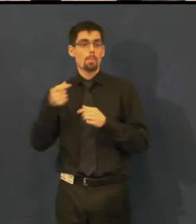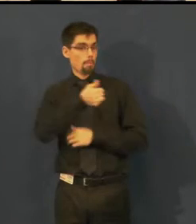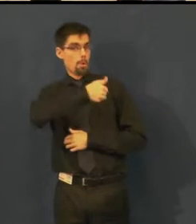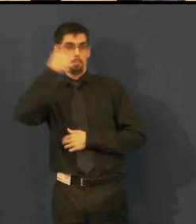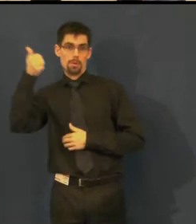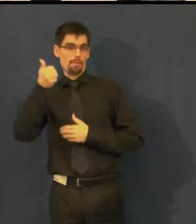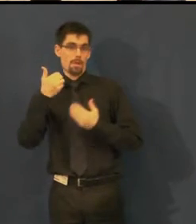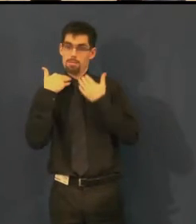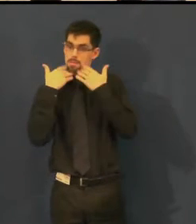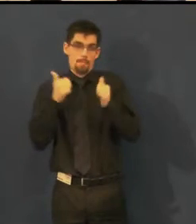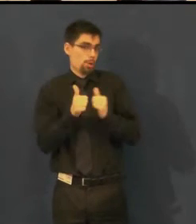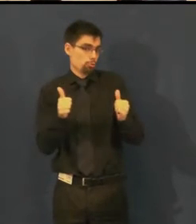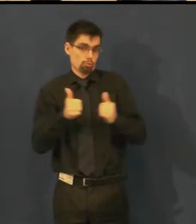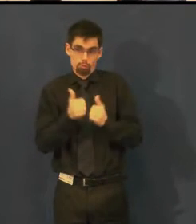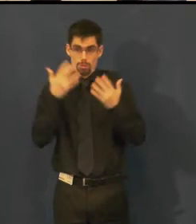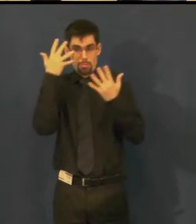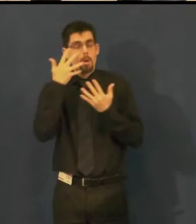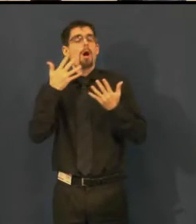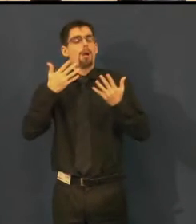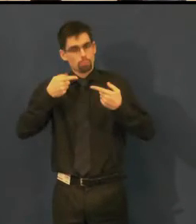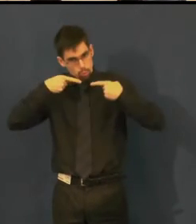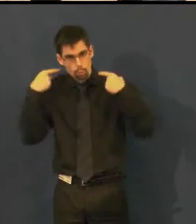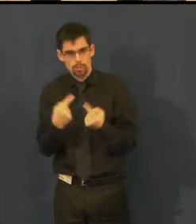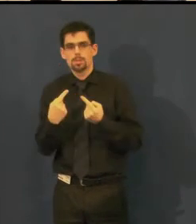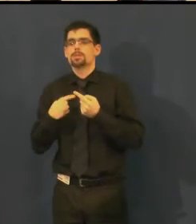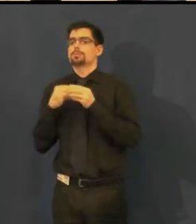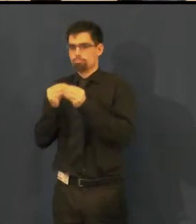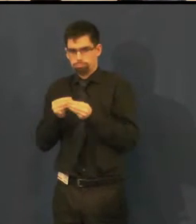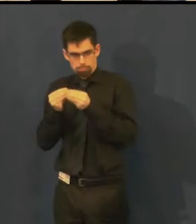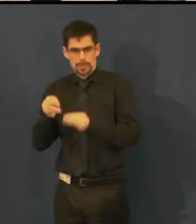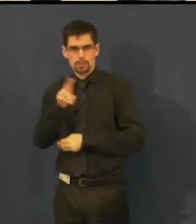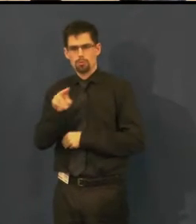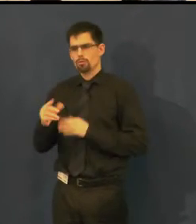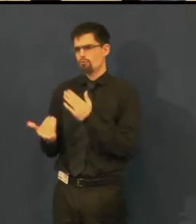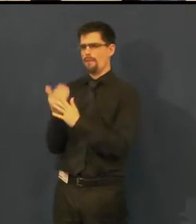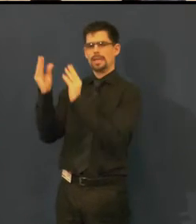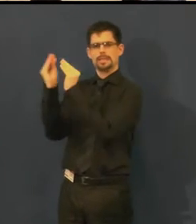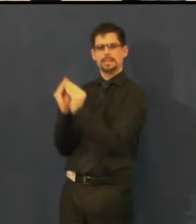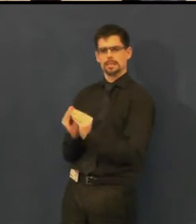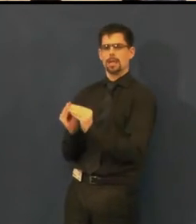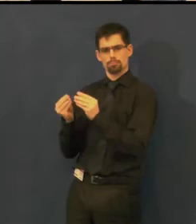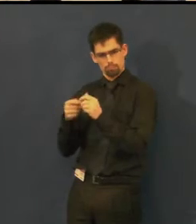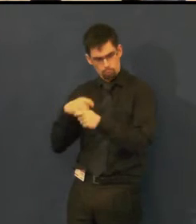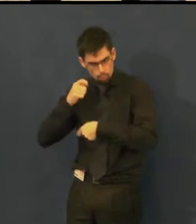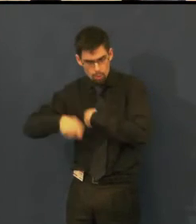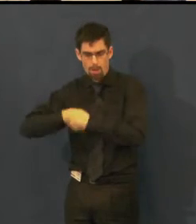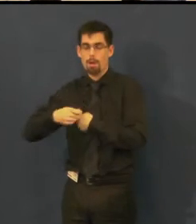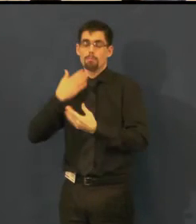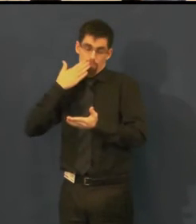a oni si sami vytvořili úplně vlastní systém titulkování